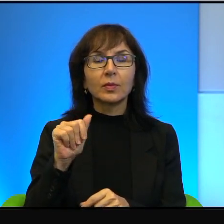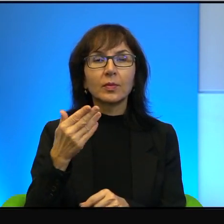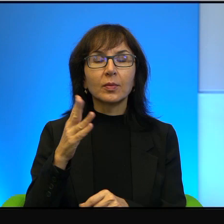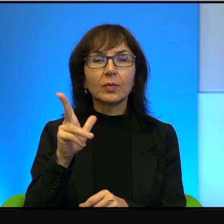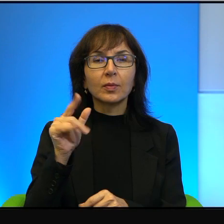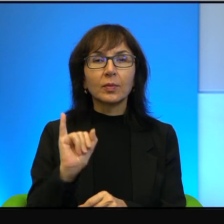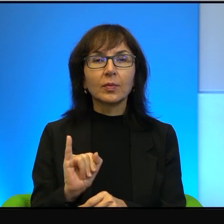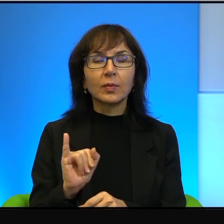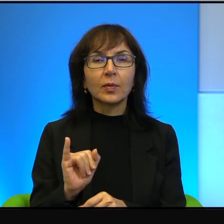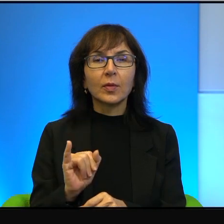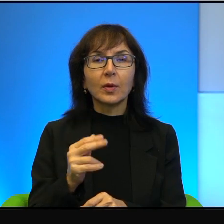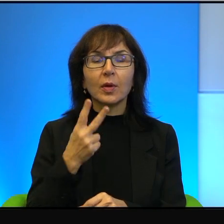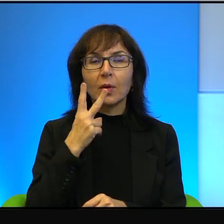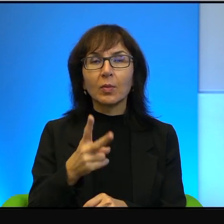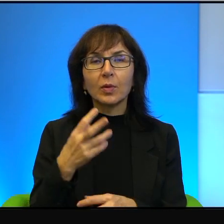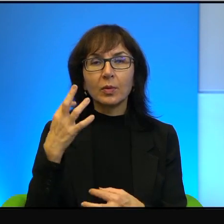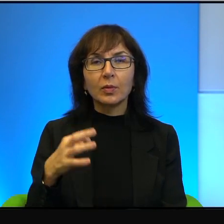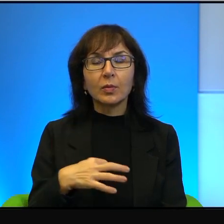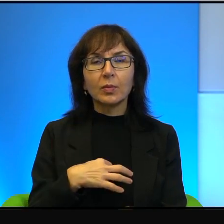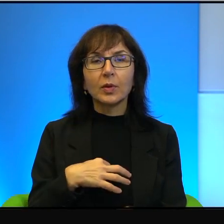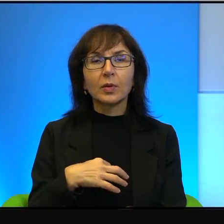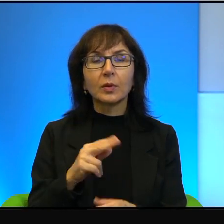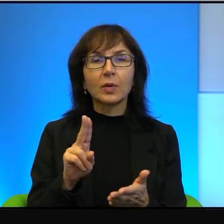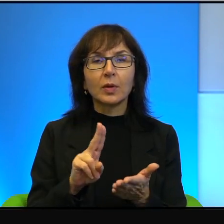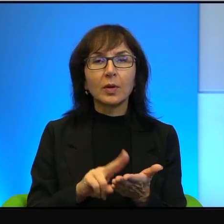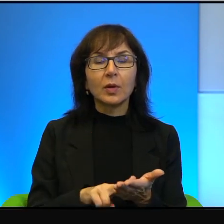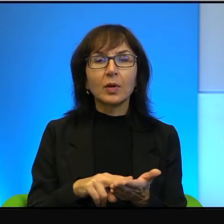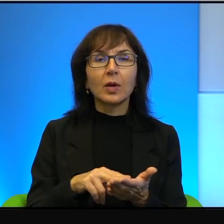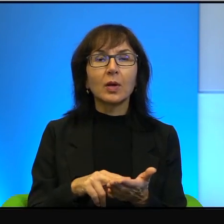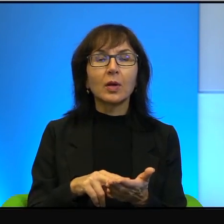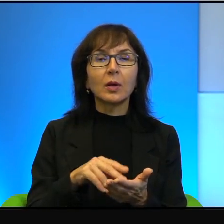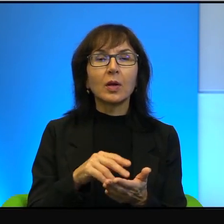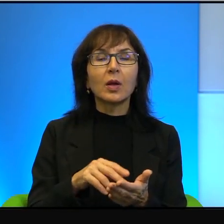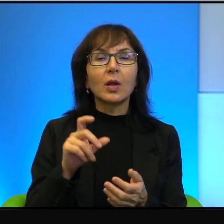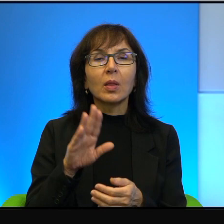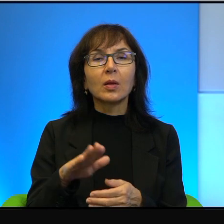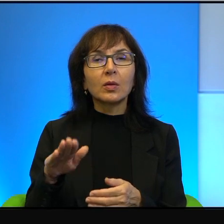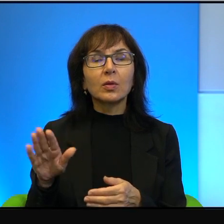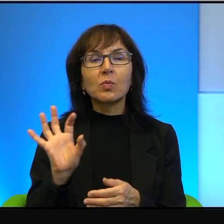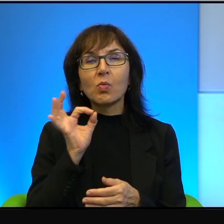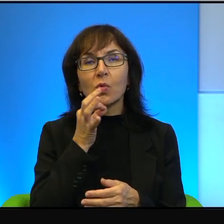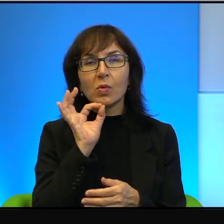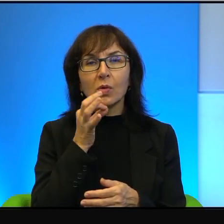Pani na ultraortodoksyjnych nacjonalistów żydowskich młodych, to oni nawet tak samo